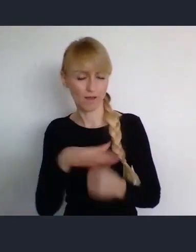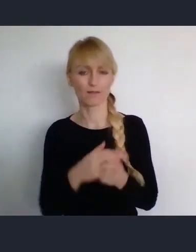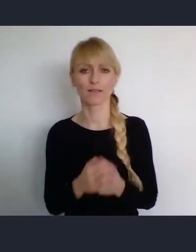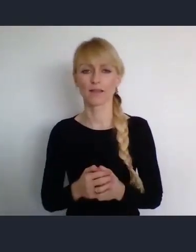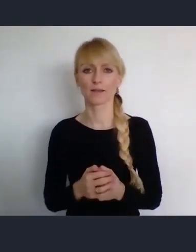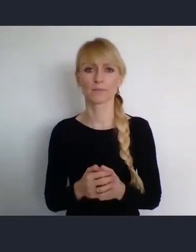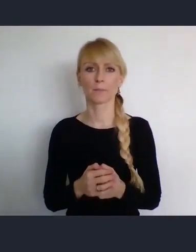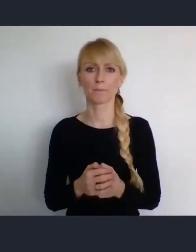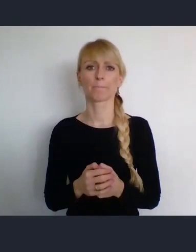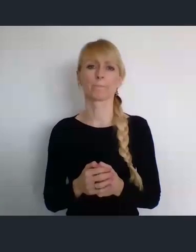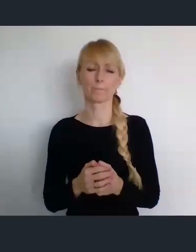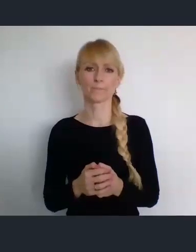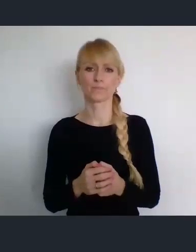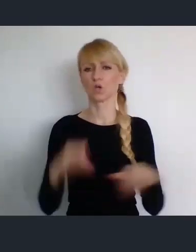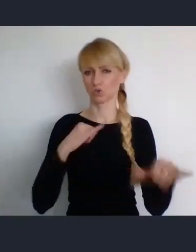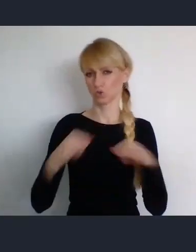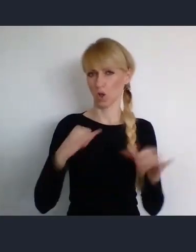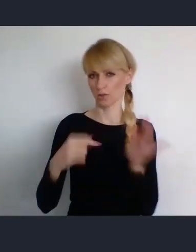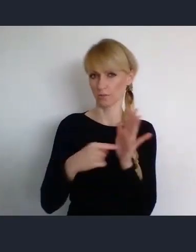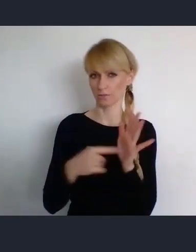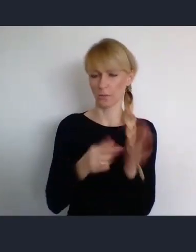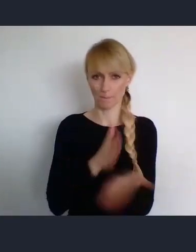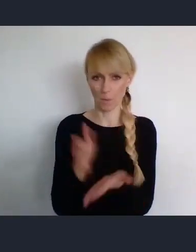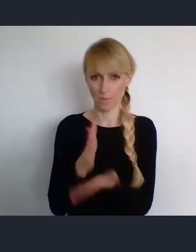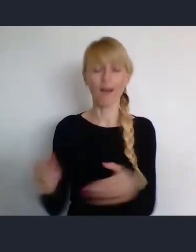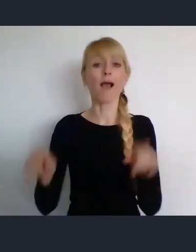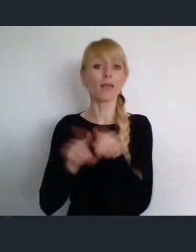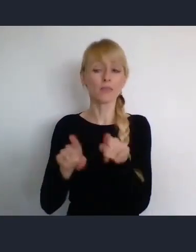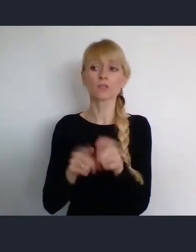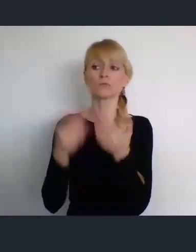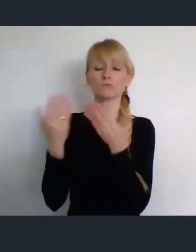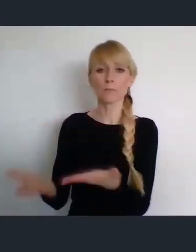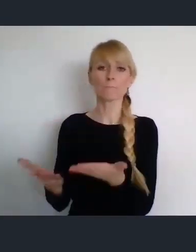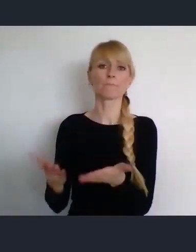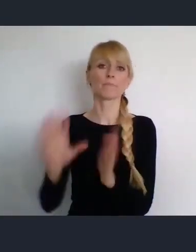się tym zajmuje, czy miasta Katowice, które jest gospodarzem miejsca.